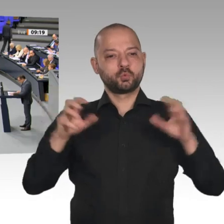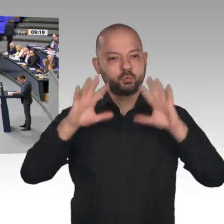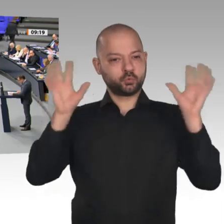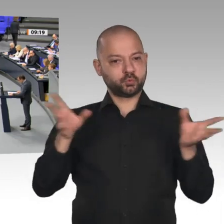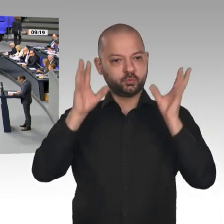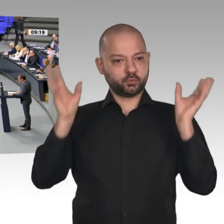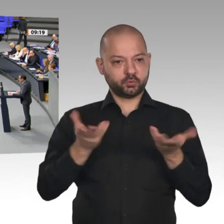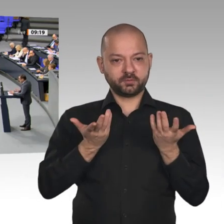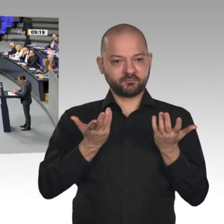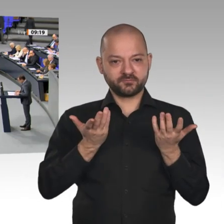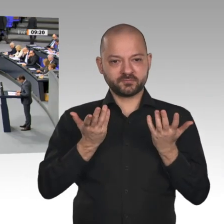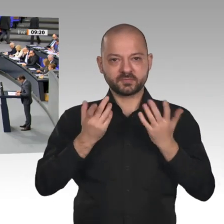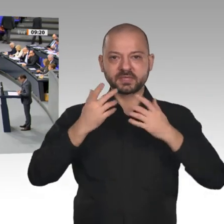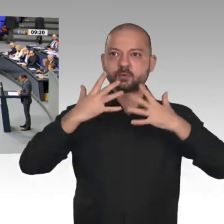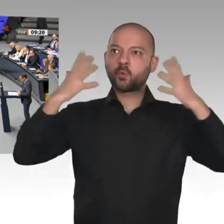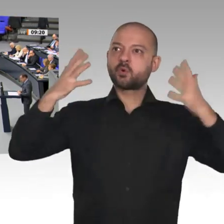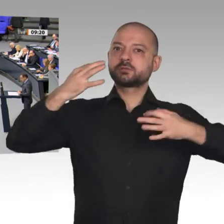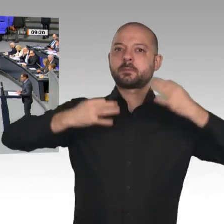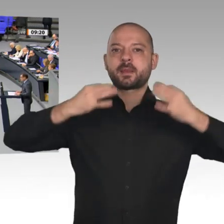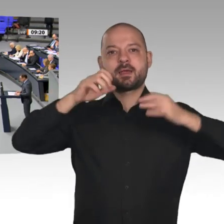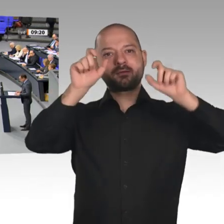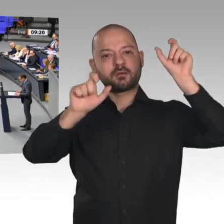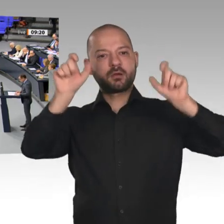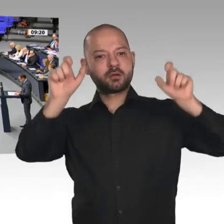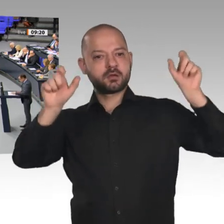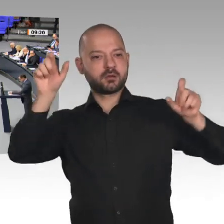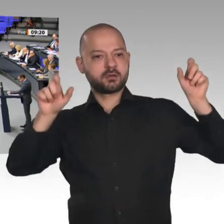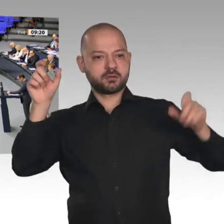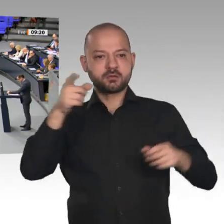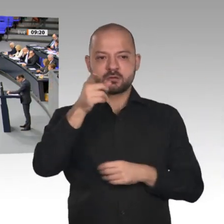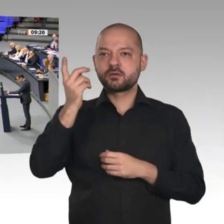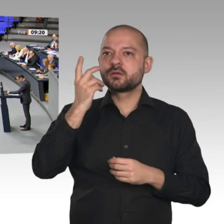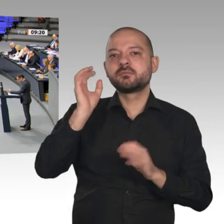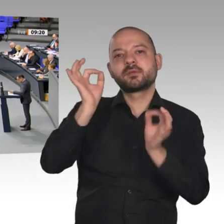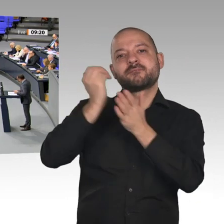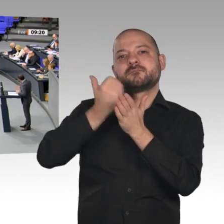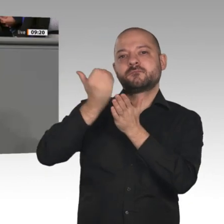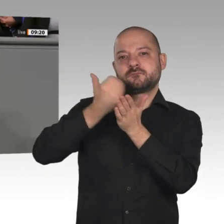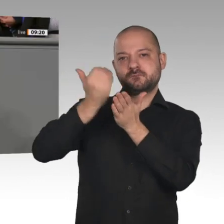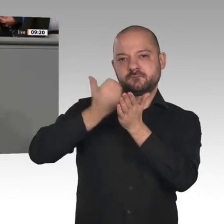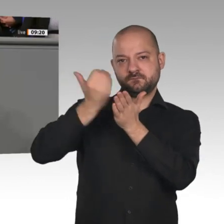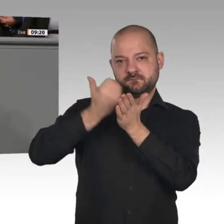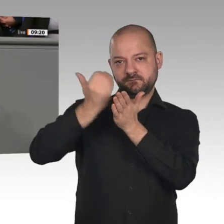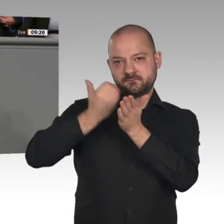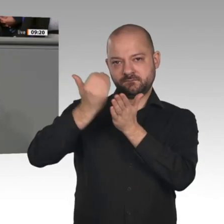Die Kanzlerin hat erfreulicherweise auch Verständnis dafür, dass noch nicht alle Menschen in Deutschland davon überzeugt sind oder, wie Herr Altmaier gerade sagte,